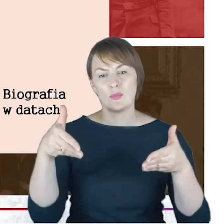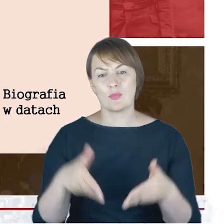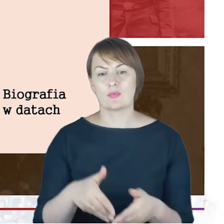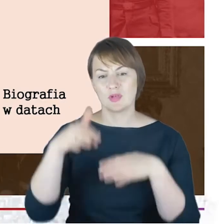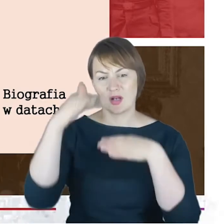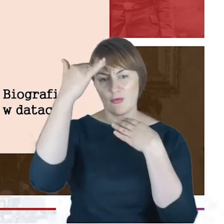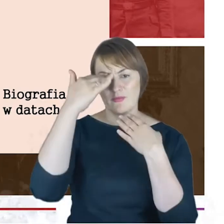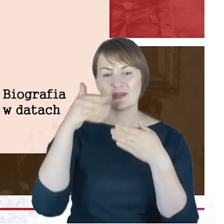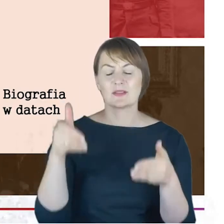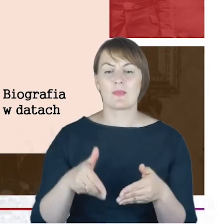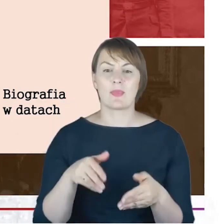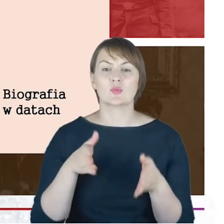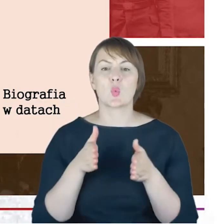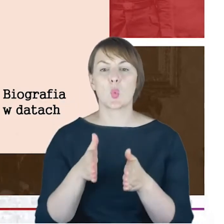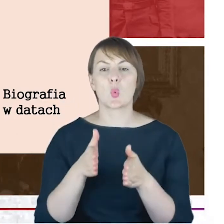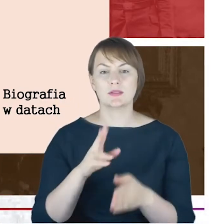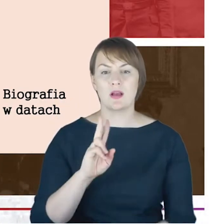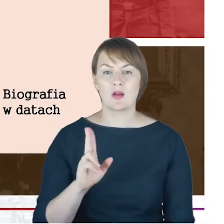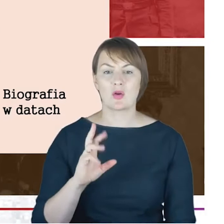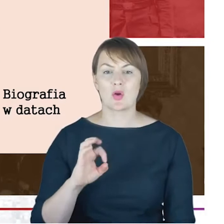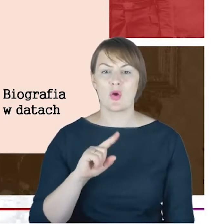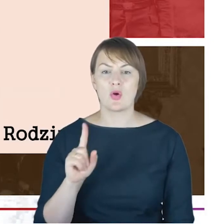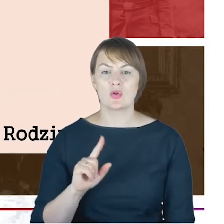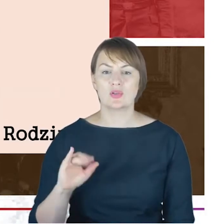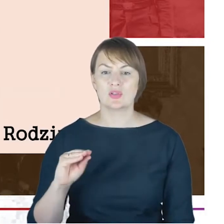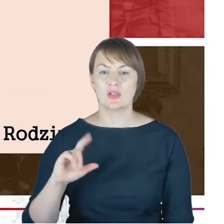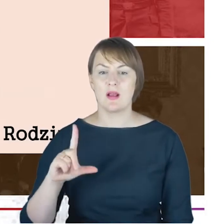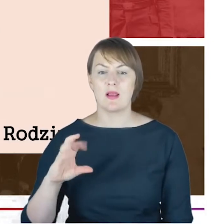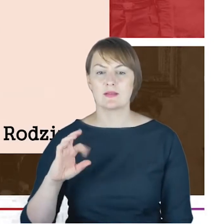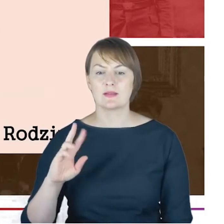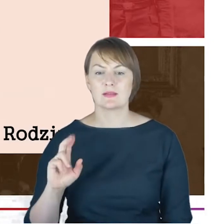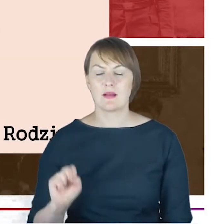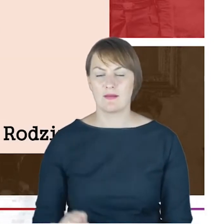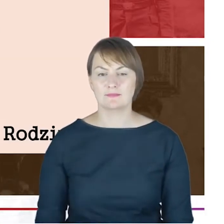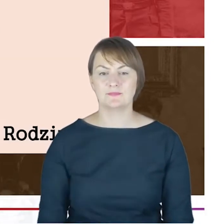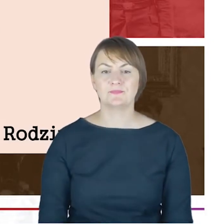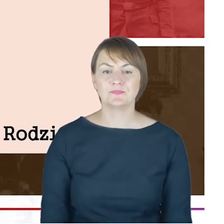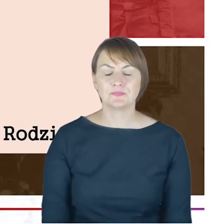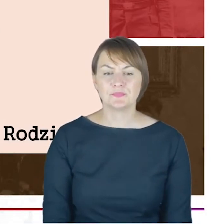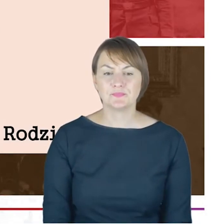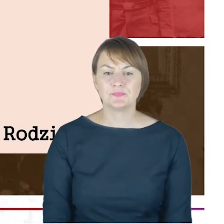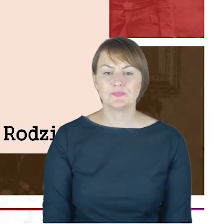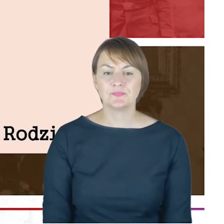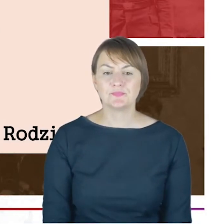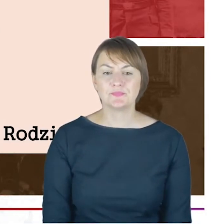1916 roku. A żebyśmy jeszcze na chwileczkę, Drodzy Państwo,